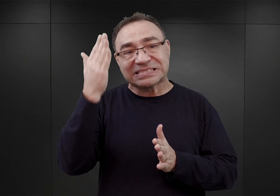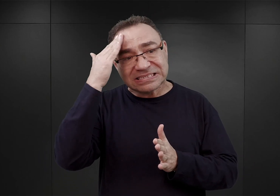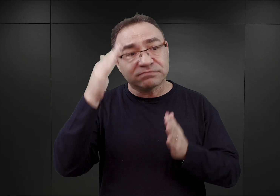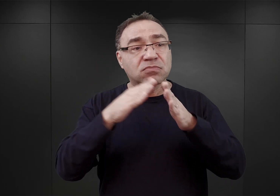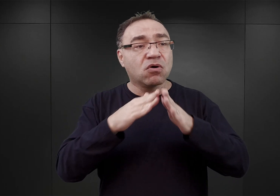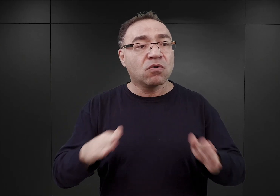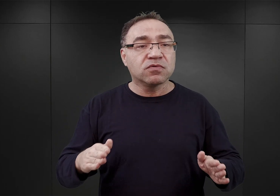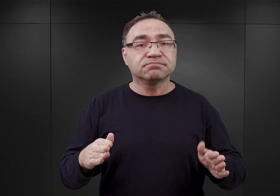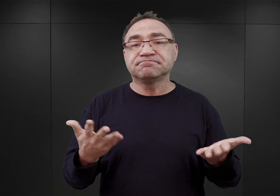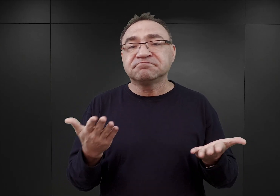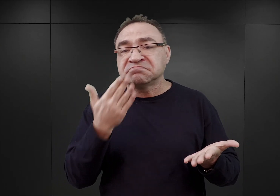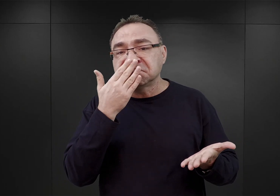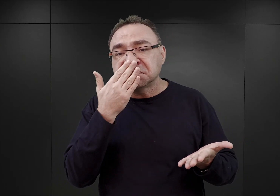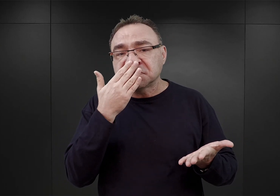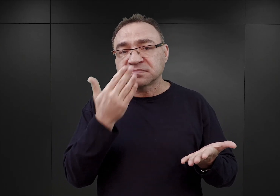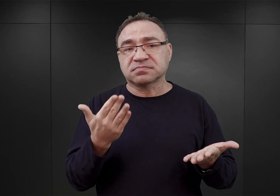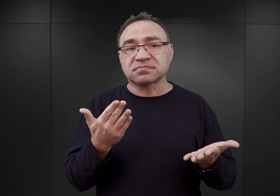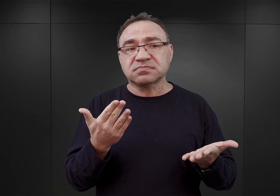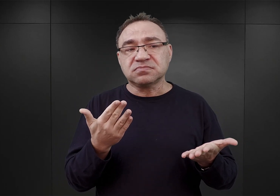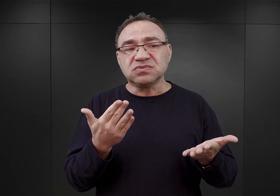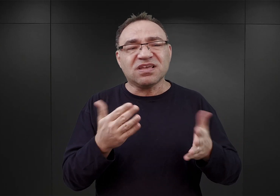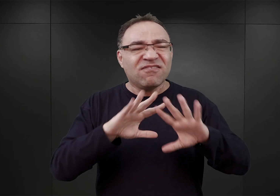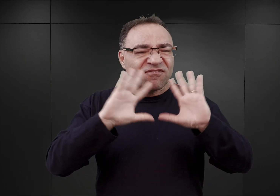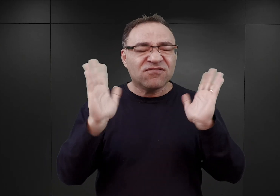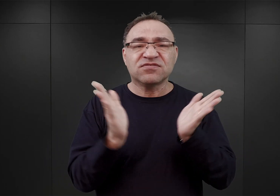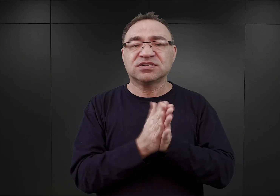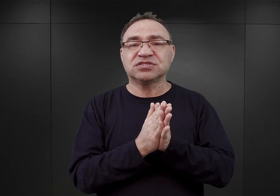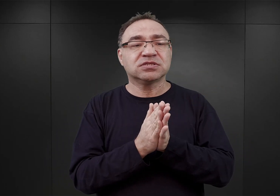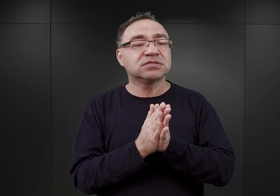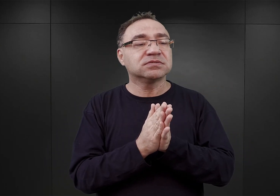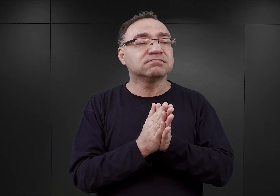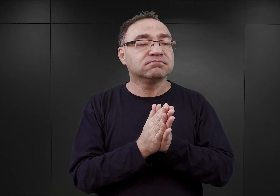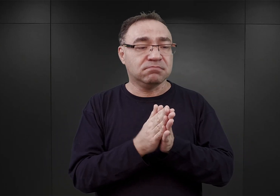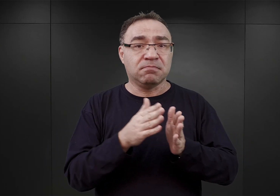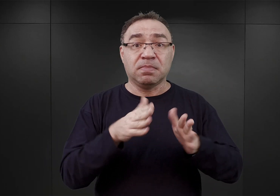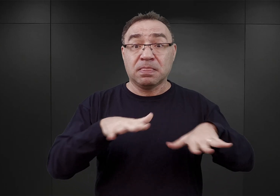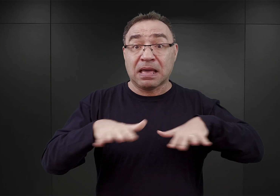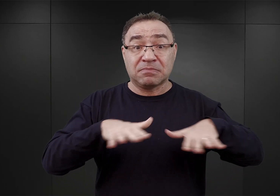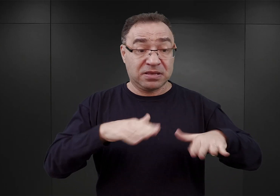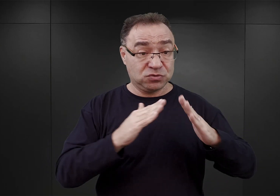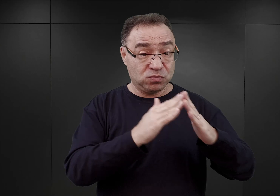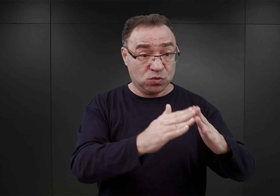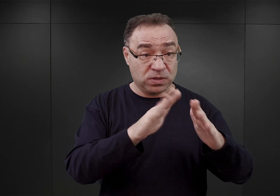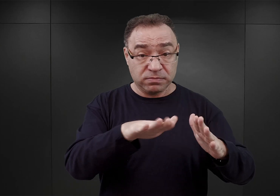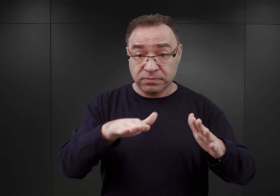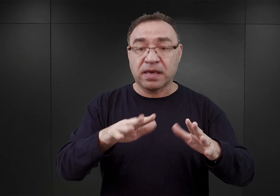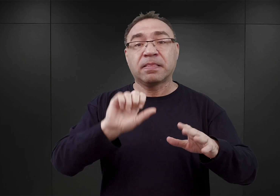przewidywał właściwie wykorzystanie wszystkich istniejących już tutaj obiektów, celem zakwaterowania więźniów